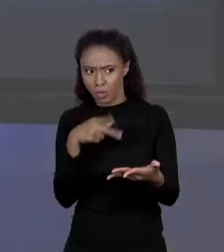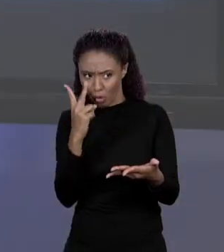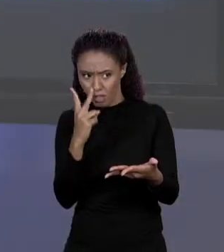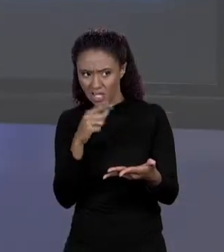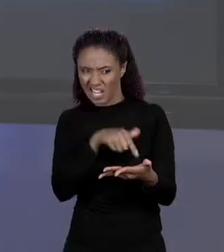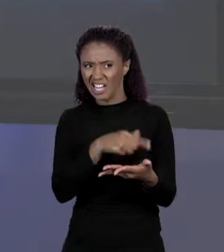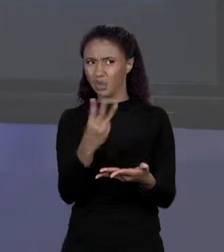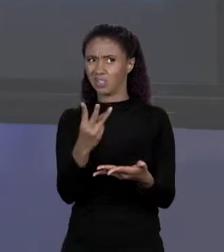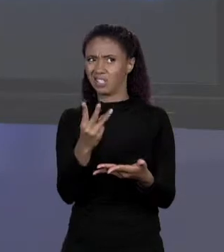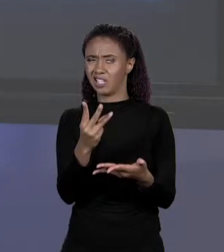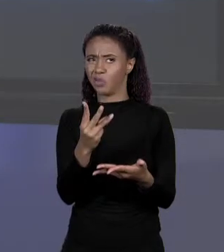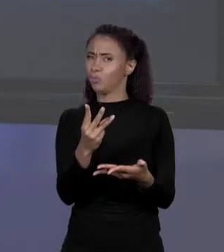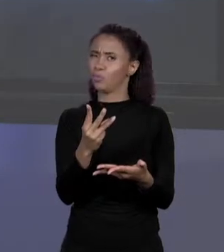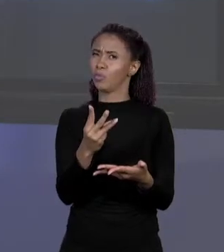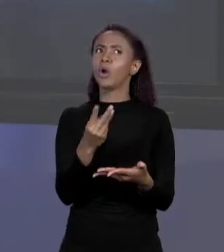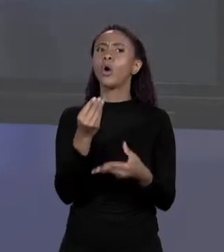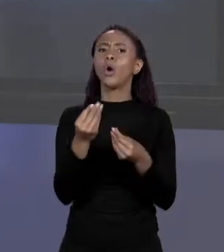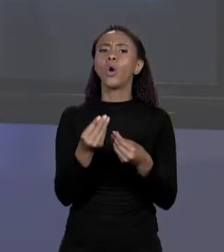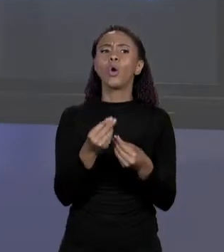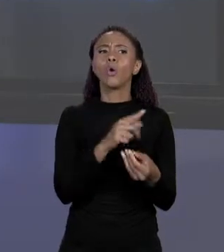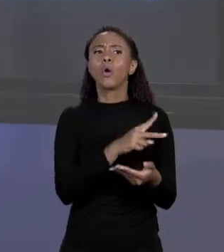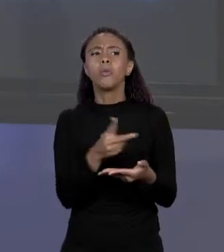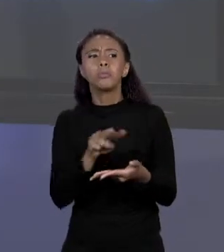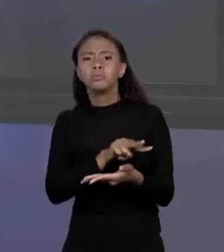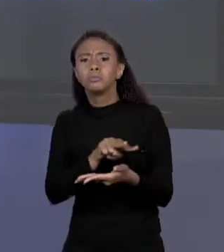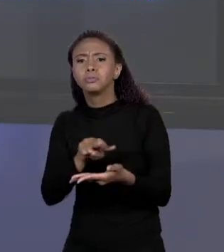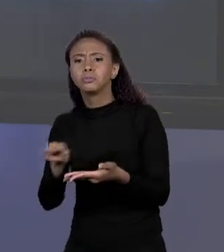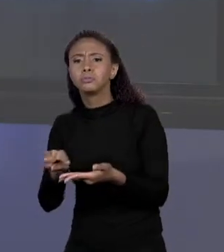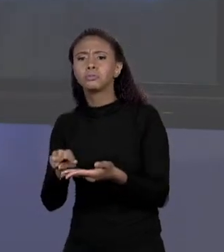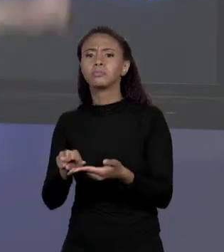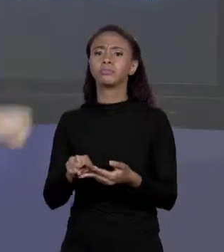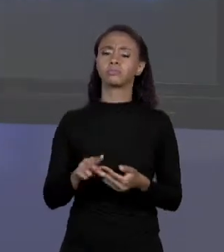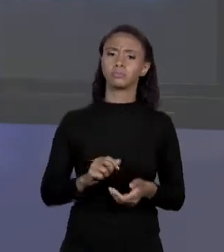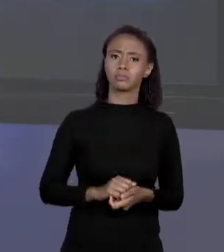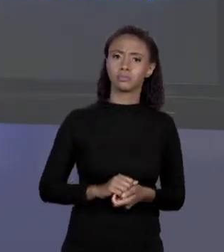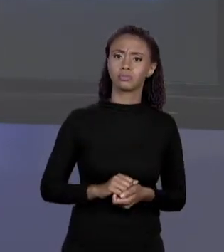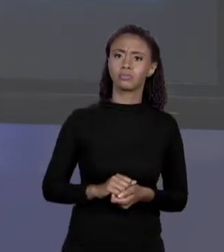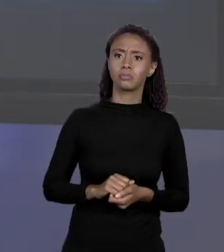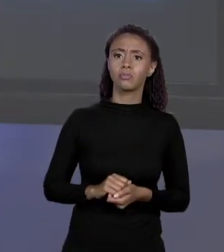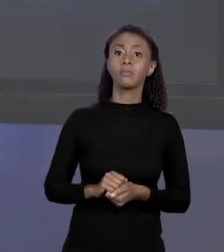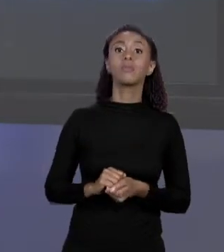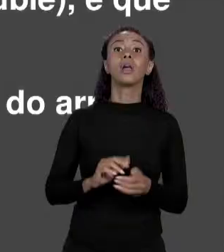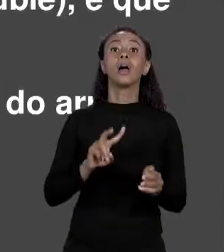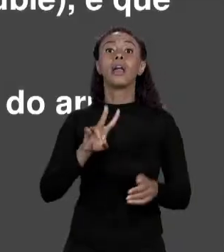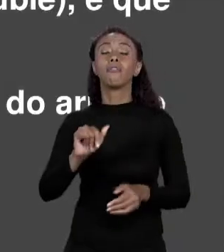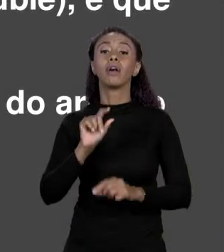TERCEIRO ELEMENTO. QUANDO EU DESLOCO? DESLOCO DE UM, DE DOIS. QUAL É O TAMANHO DESSE